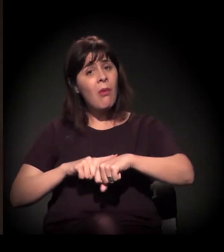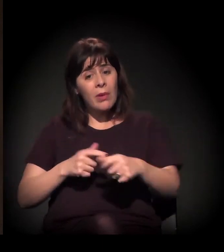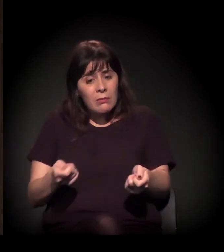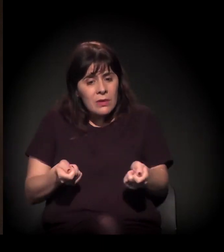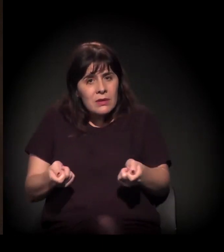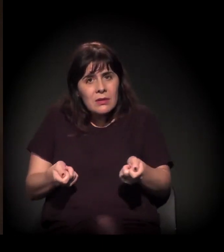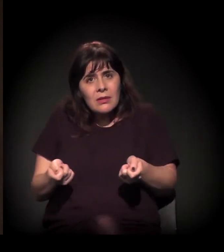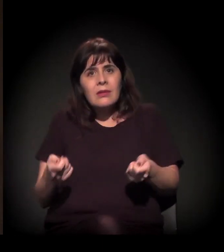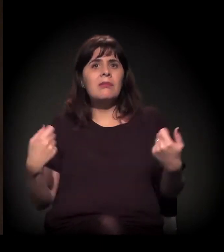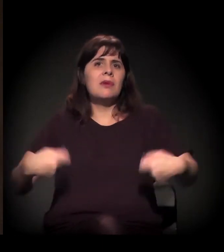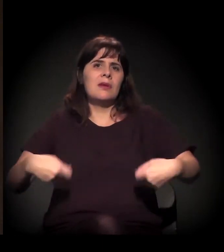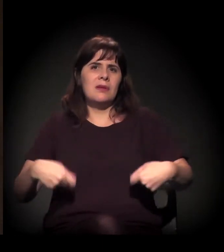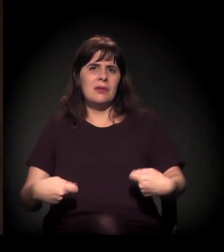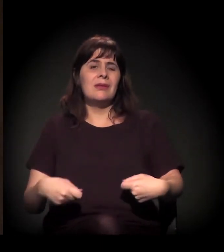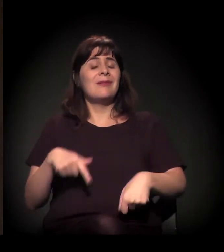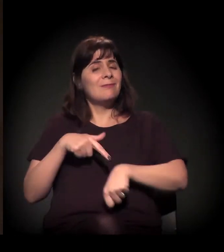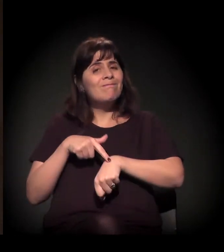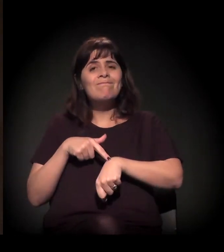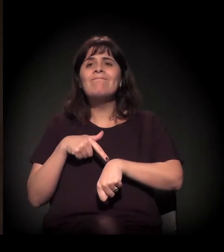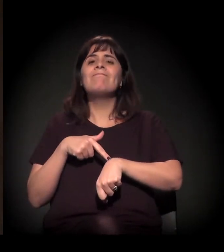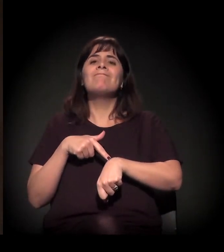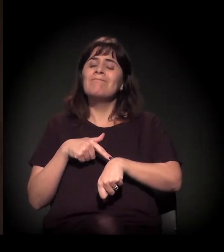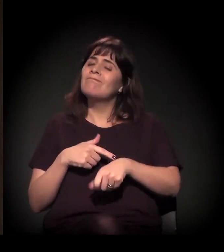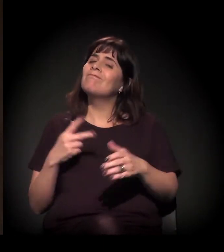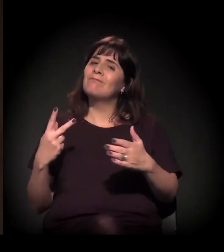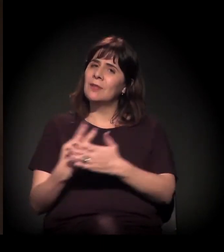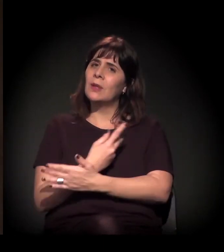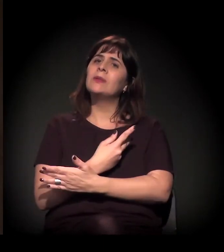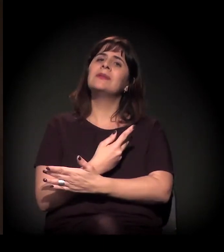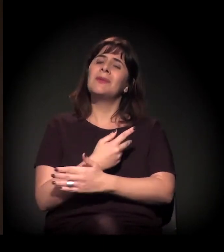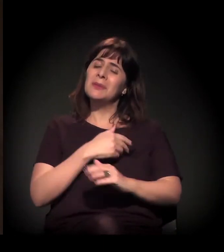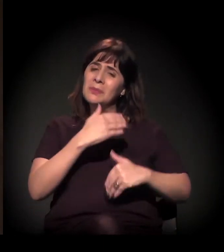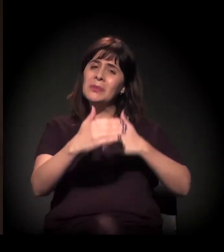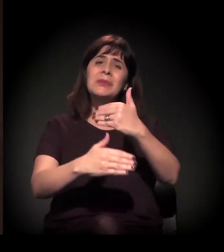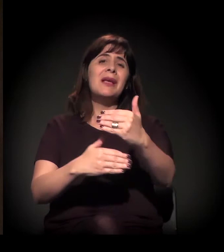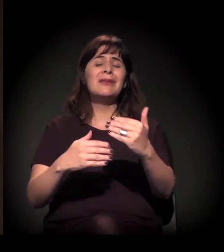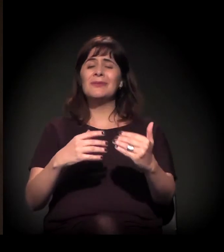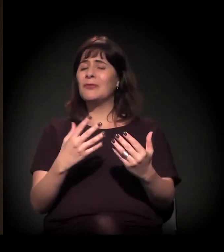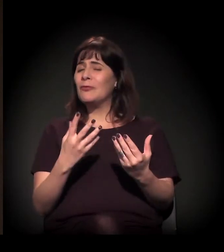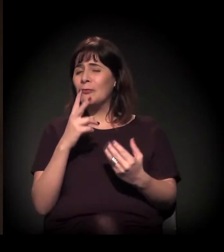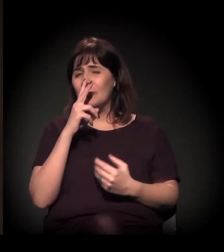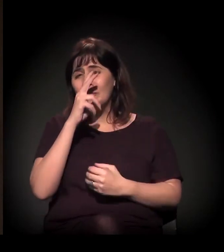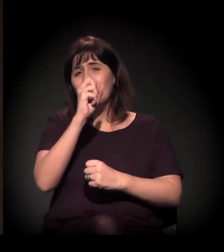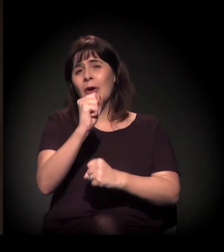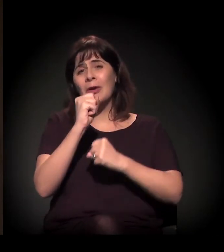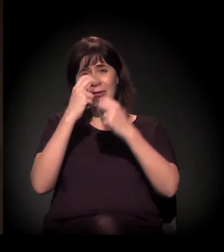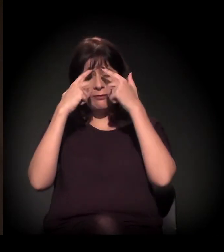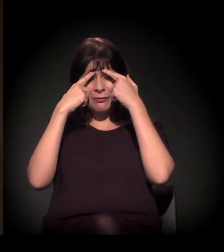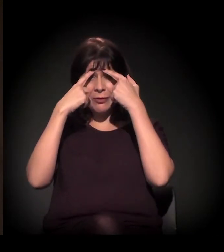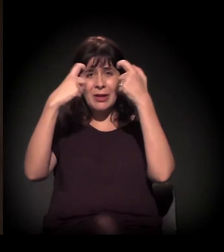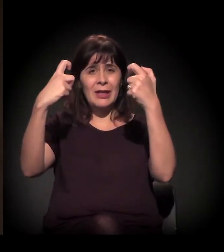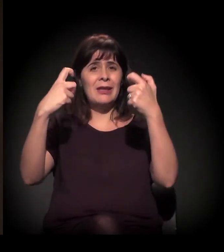e essa é a situação que estamos vivendo, com intenso processo de violência nas desocupações,